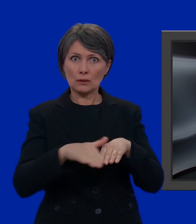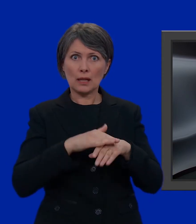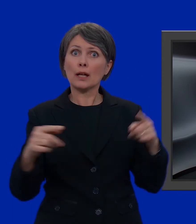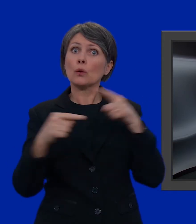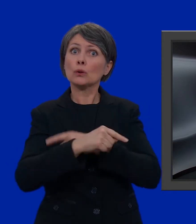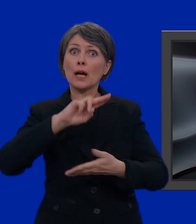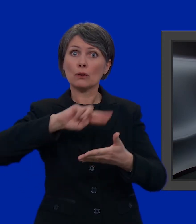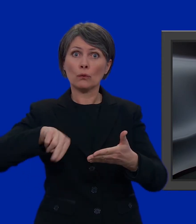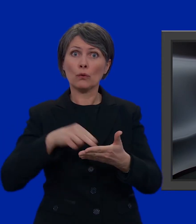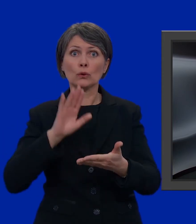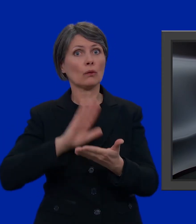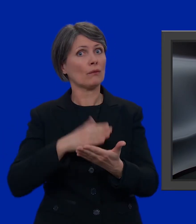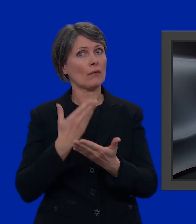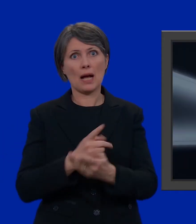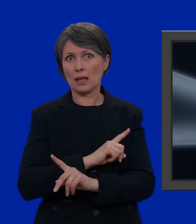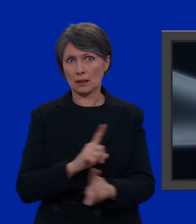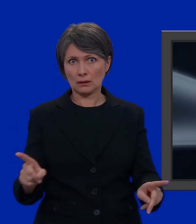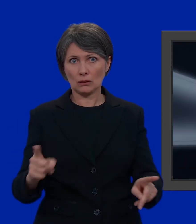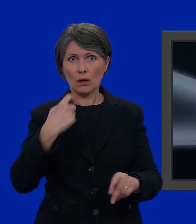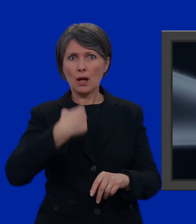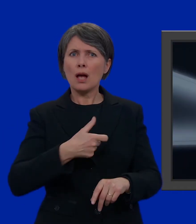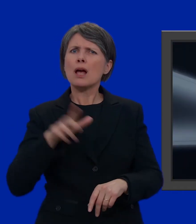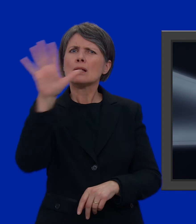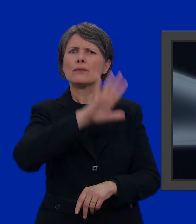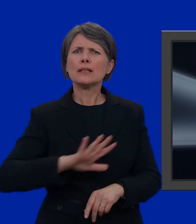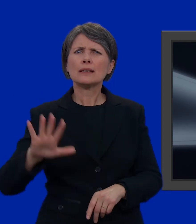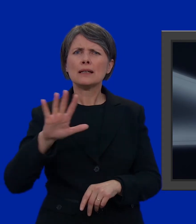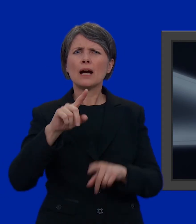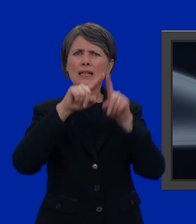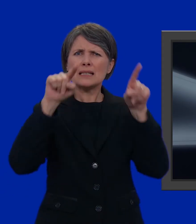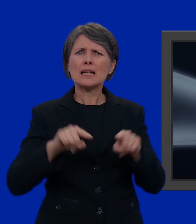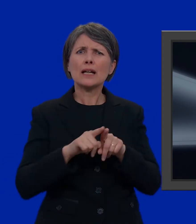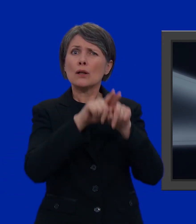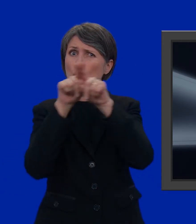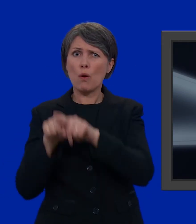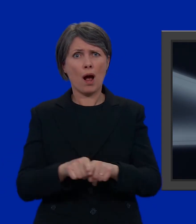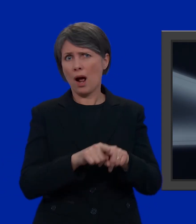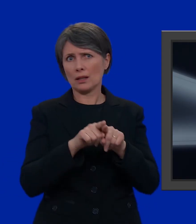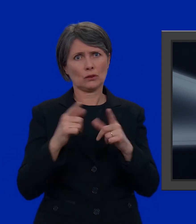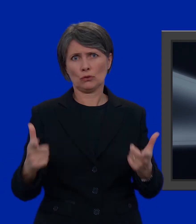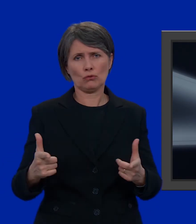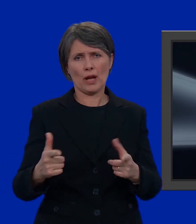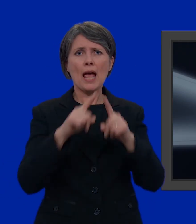Altrimenti, il nostro voto non sarà valido. Una scheda di voto uguale per tutta la Svizzera non esiste. Le schede di voto